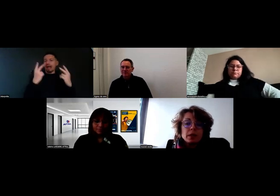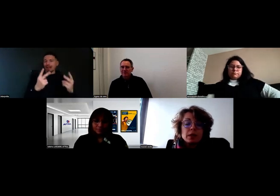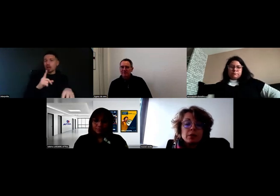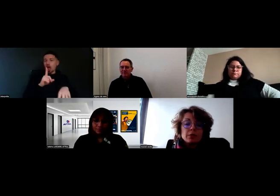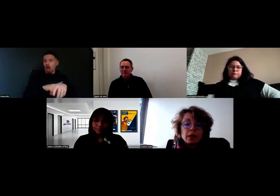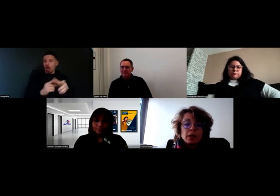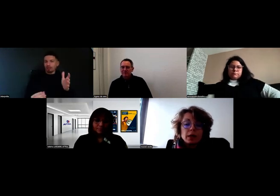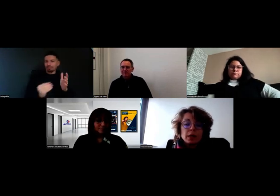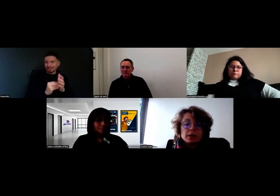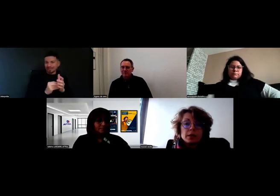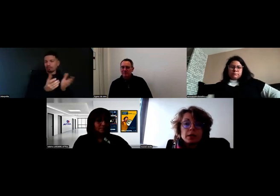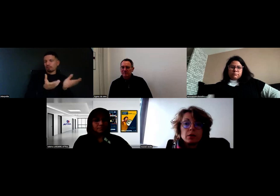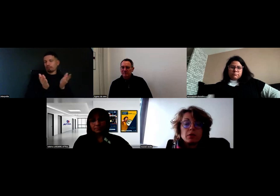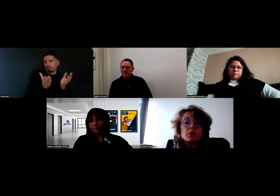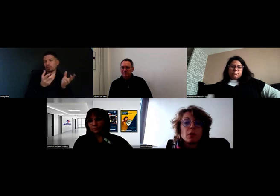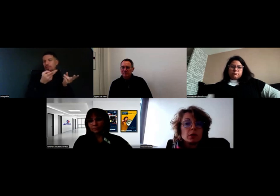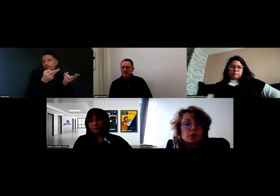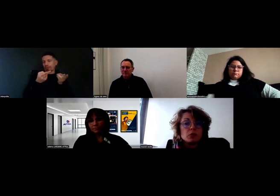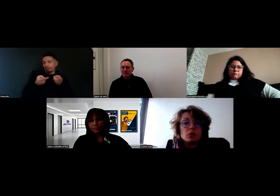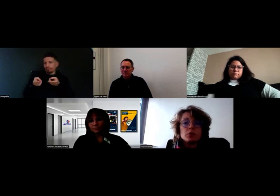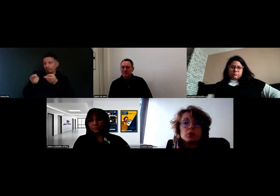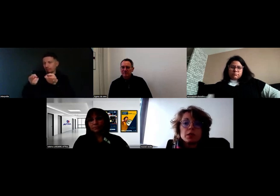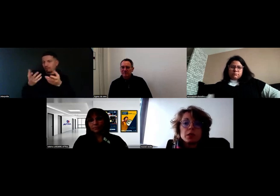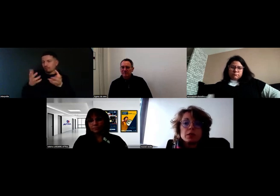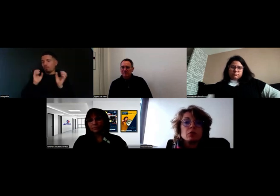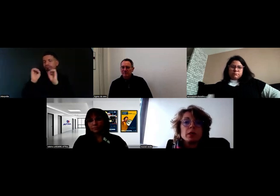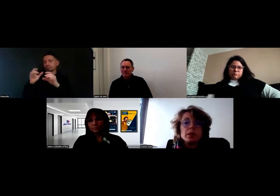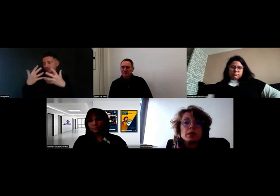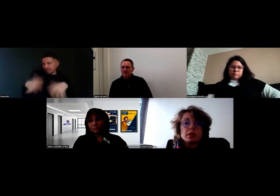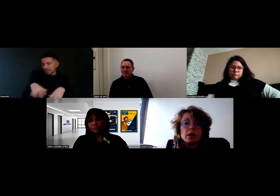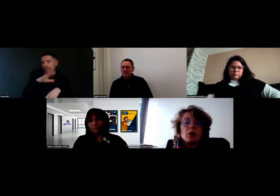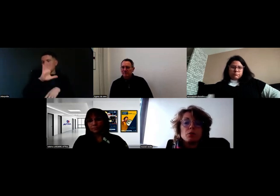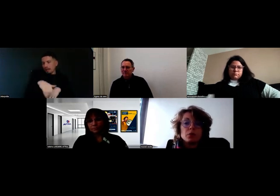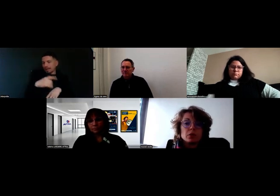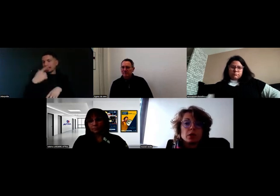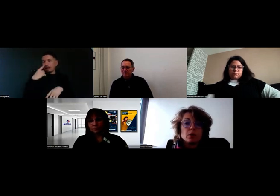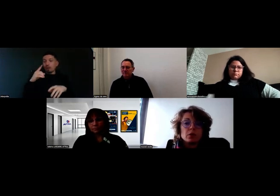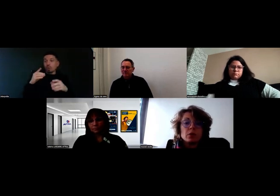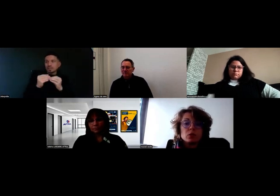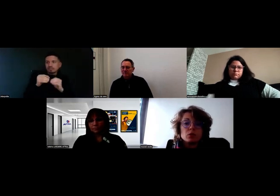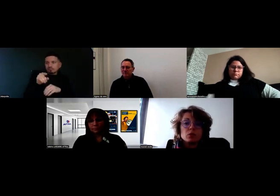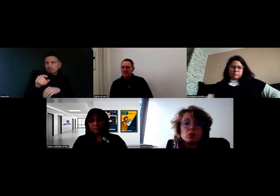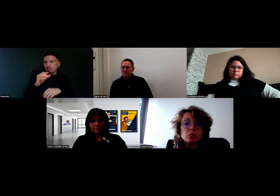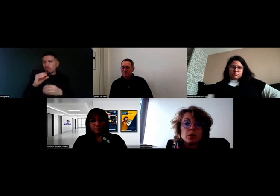il va pouvoir prendre des photos, dire s'il y a des anomalies, etc., en pointant sa commande, parce que le but,